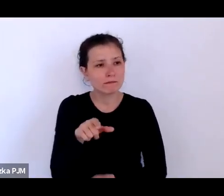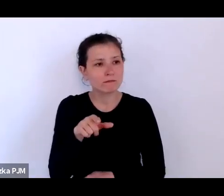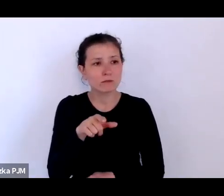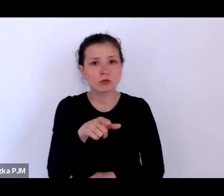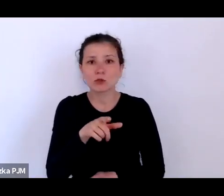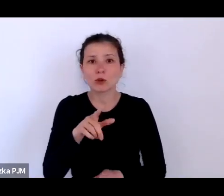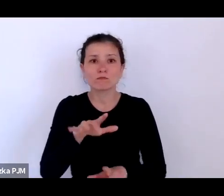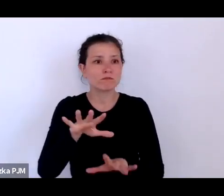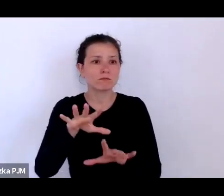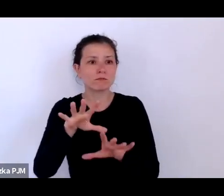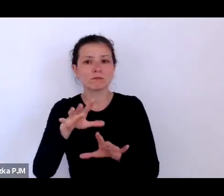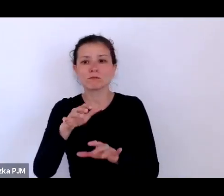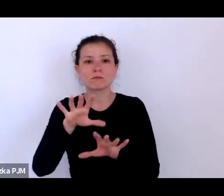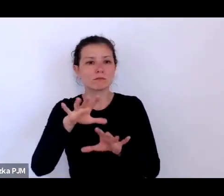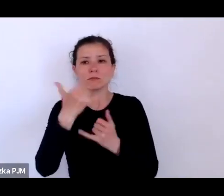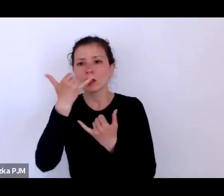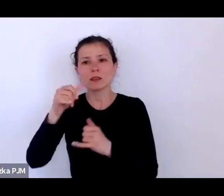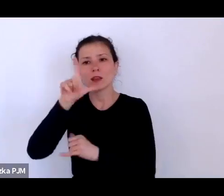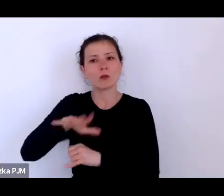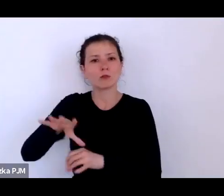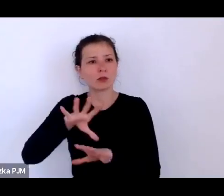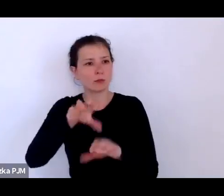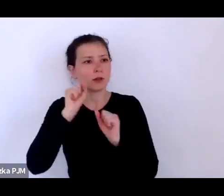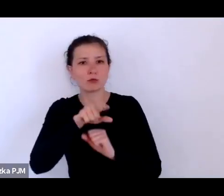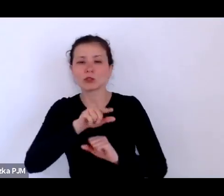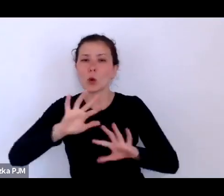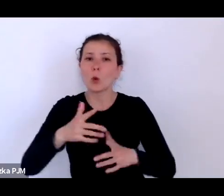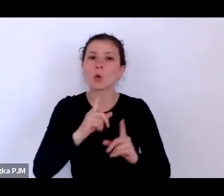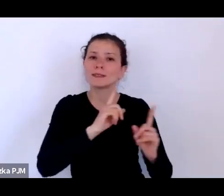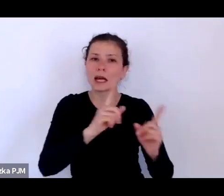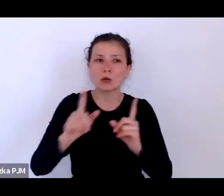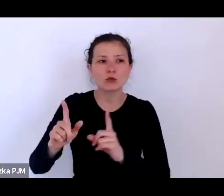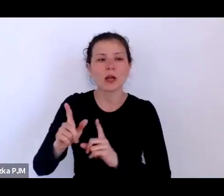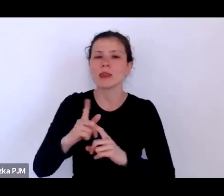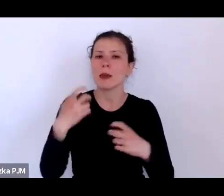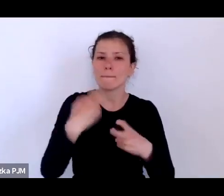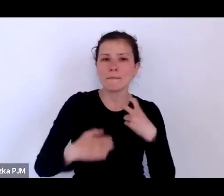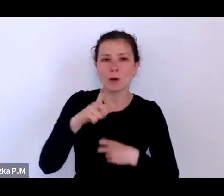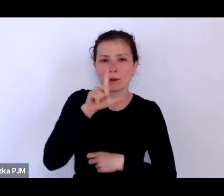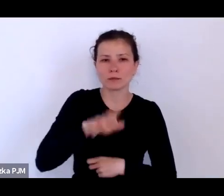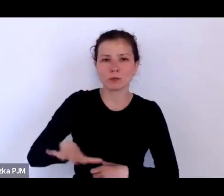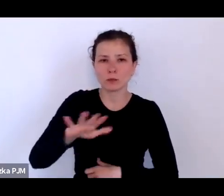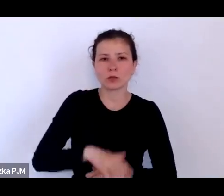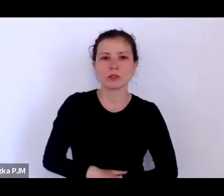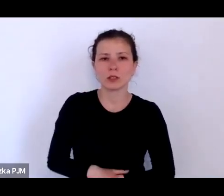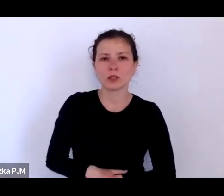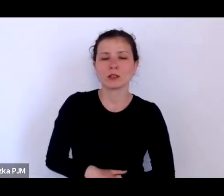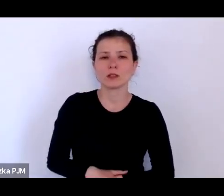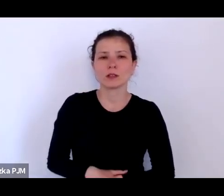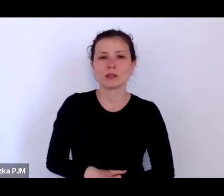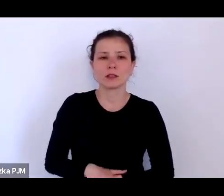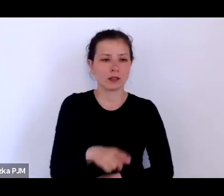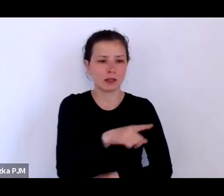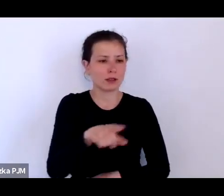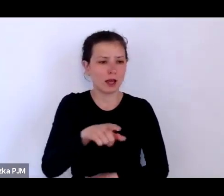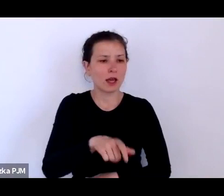pewien rodzaj problemu społecznego i na różne sposoby są dyscyplinowani